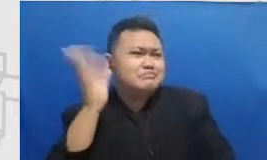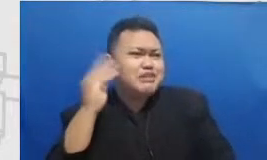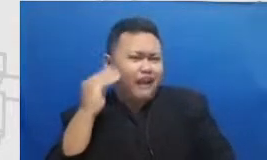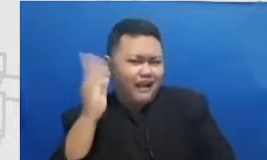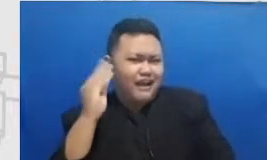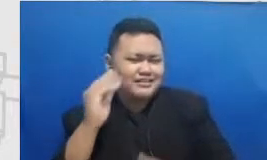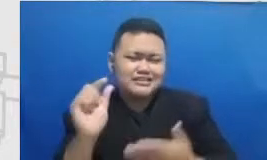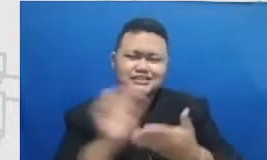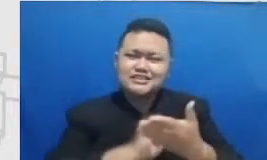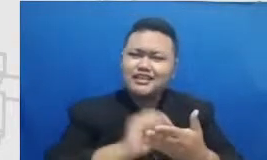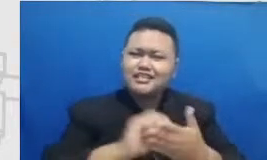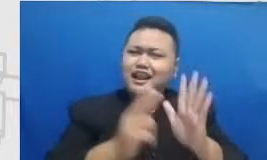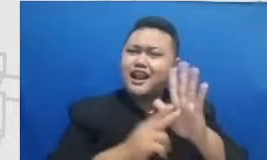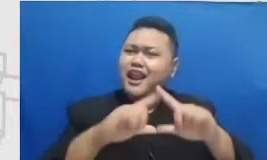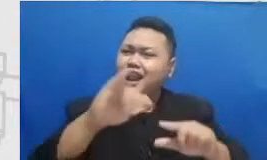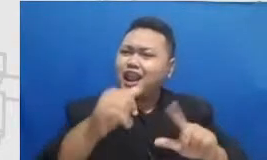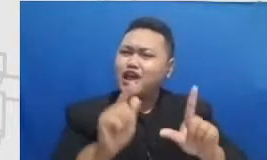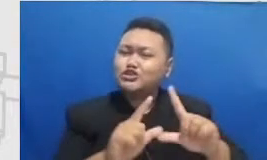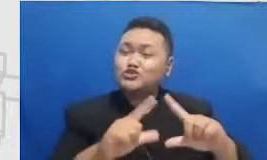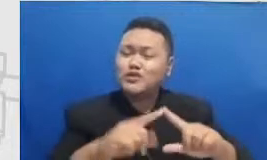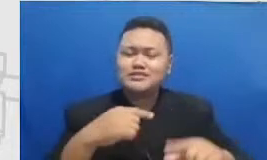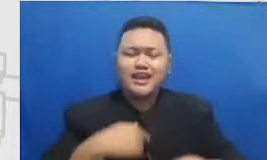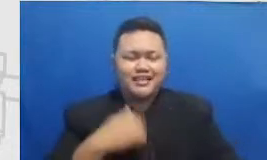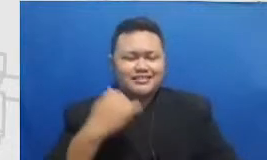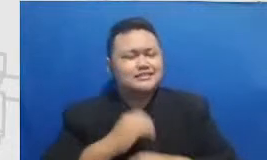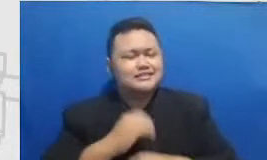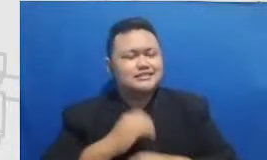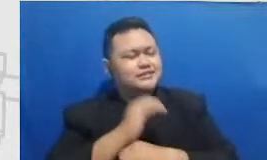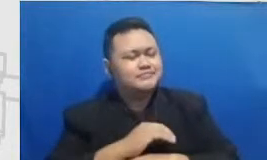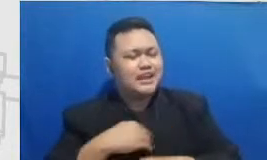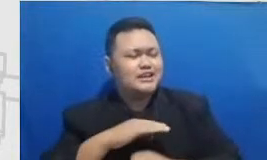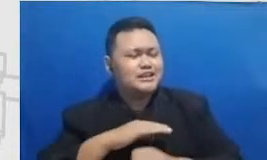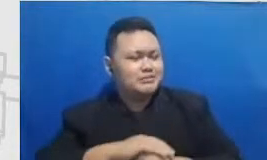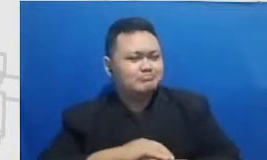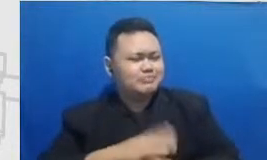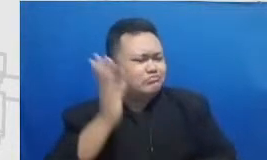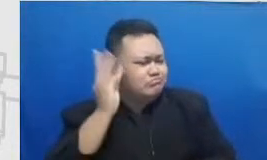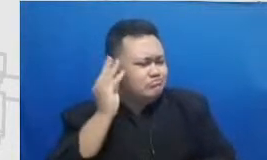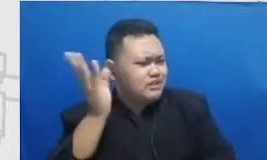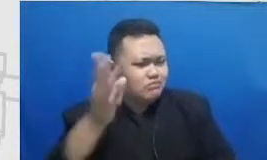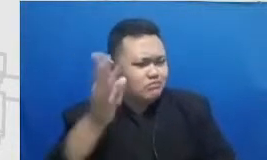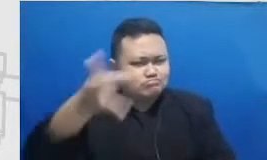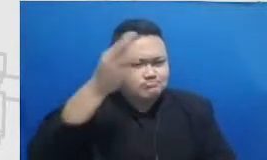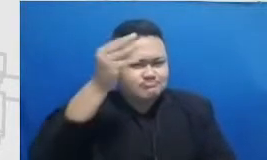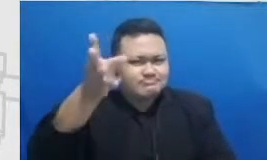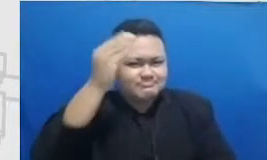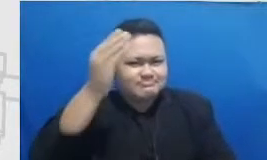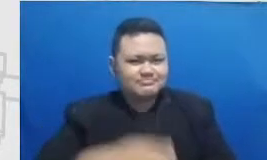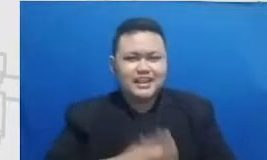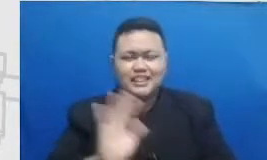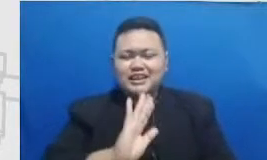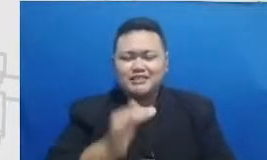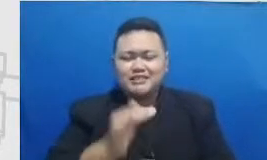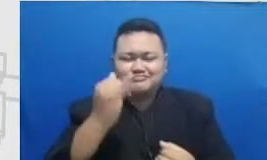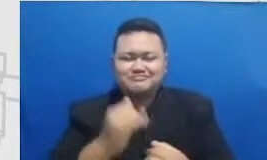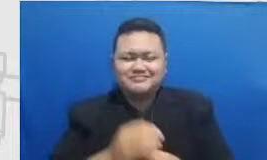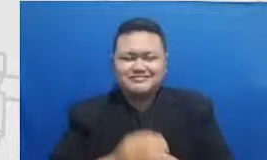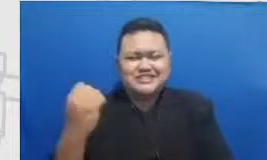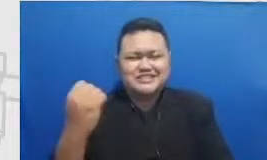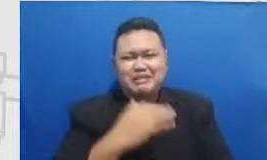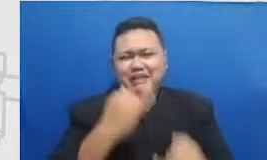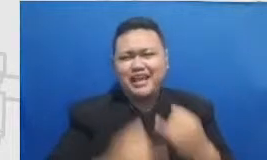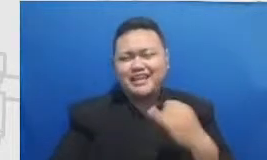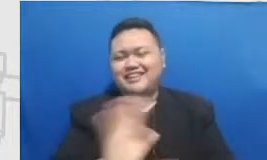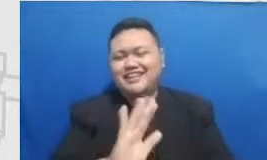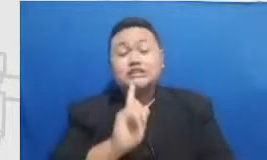terakhir aku diam dulu terus habis itu meresapi enggak boleh cepat berakhir Selalu Indah goes to